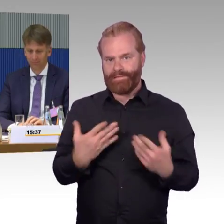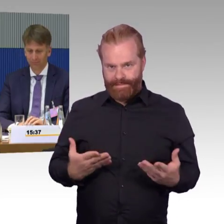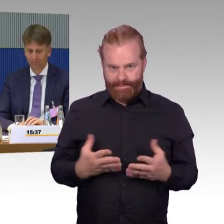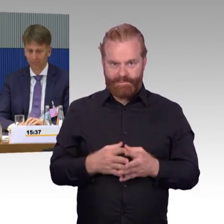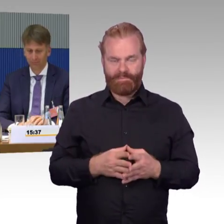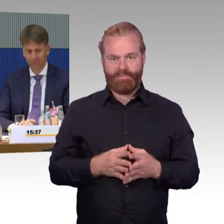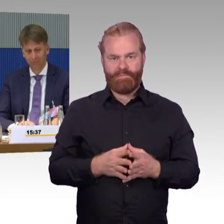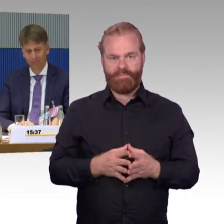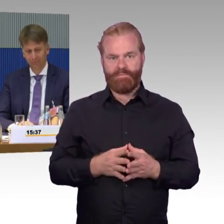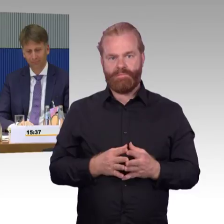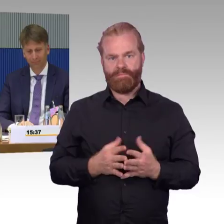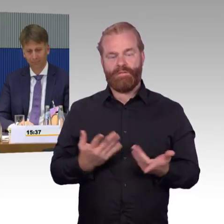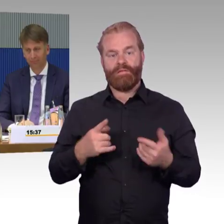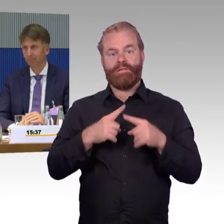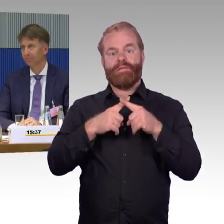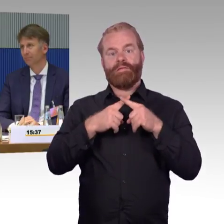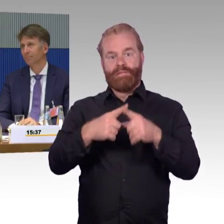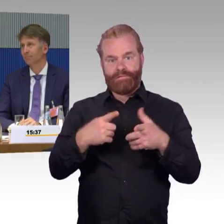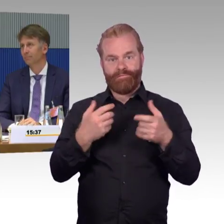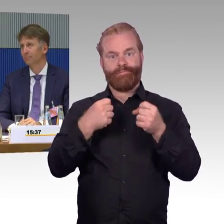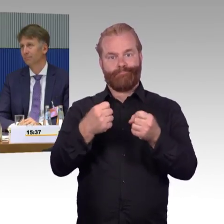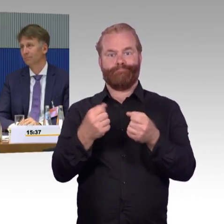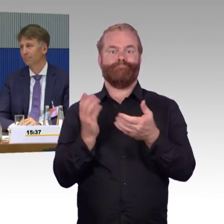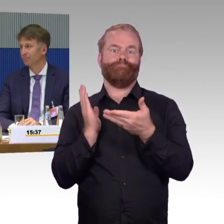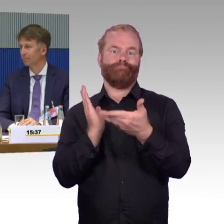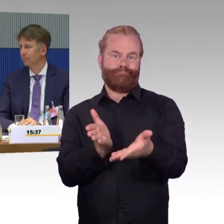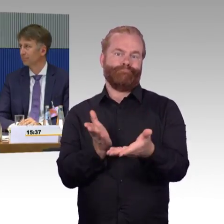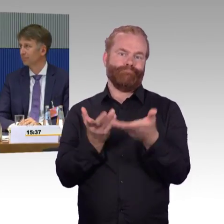Da werden Sie auch oft Ihre Probleme haben, um sozusagen da weiterzukommen.